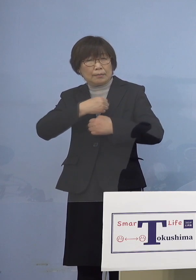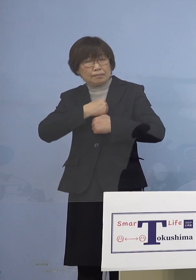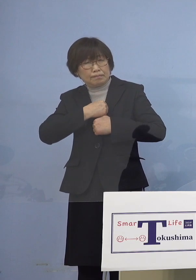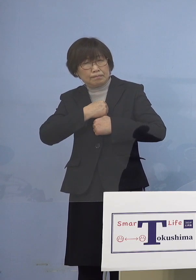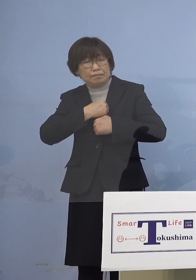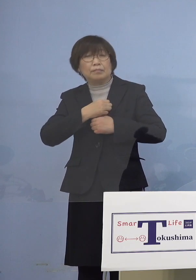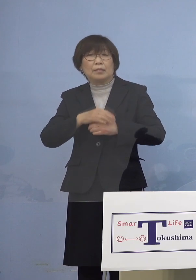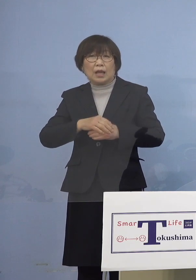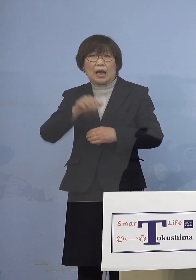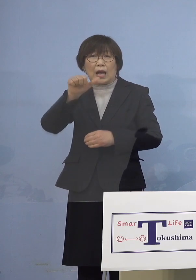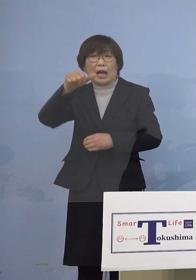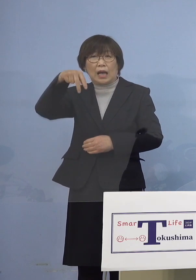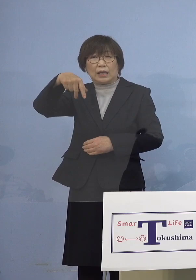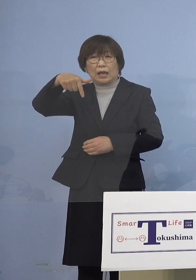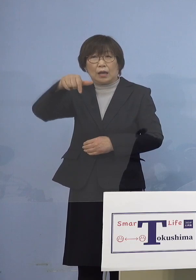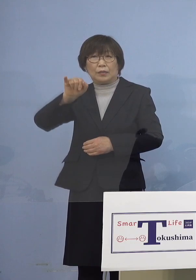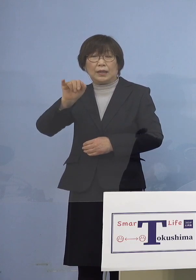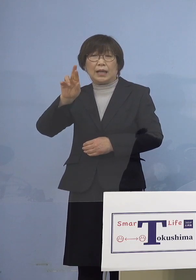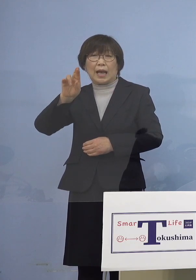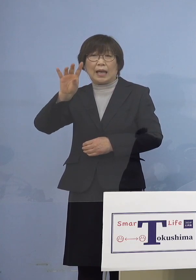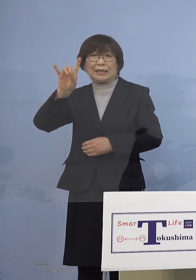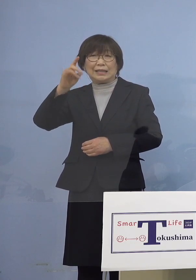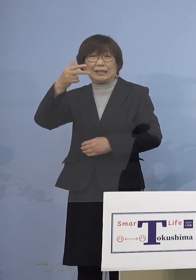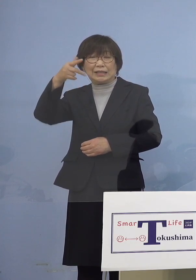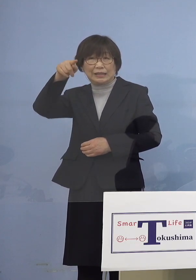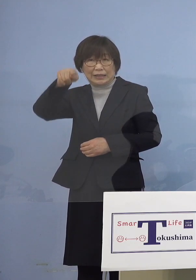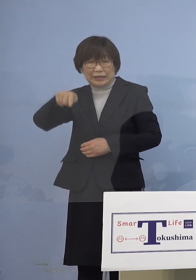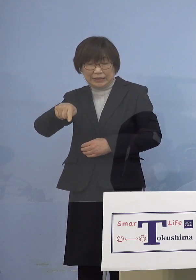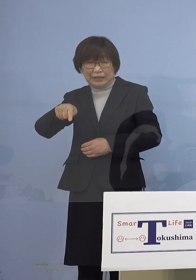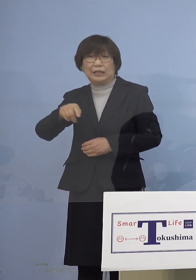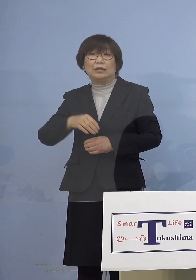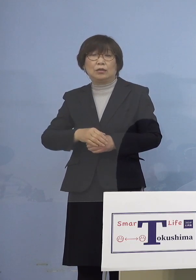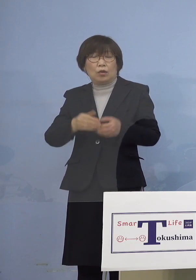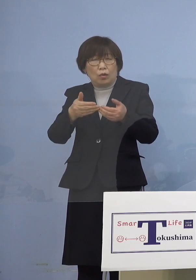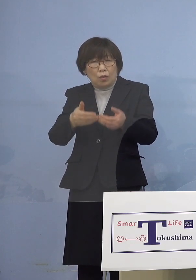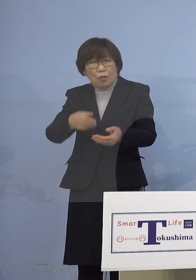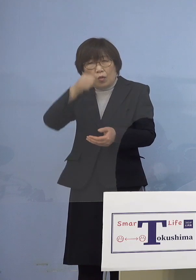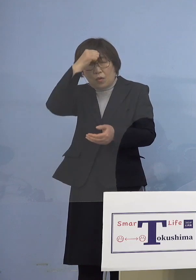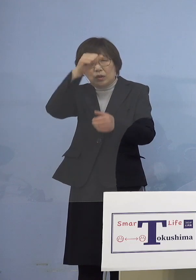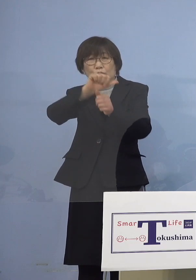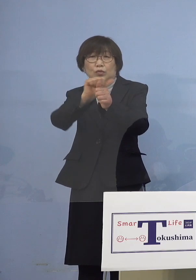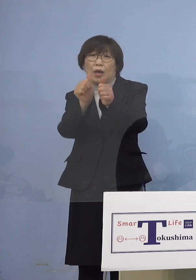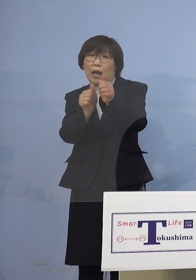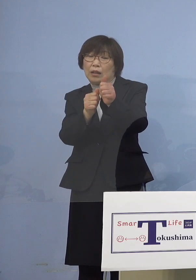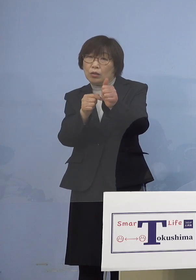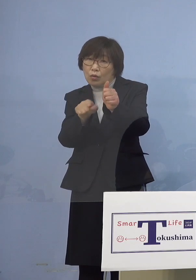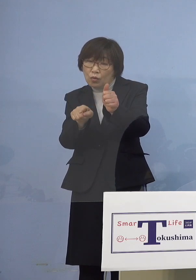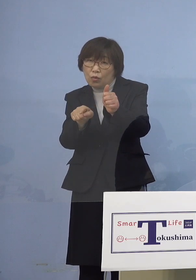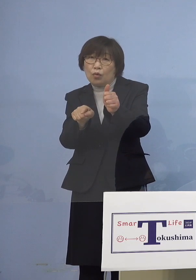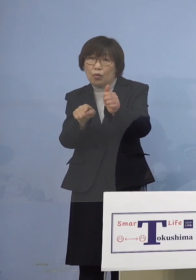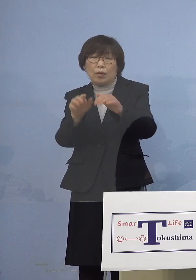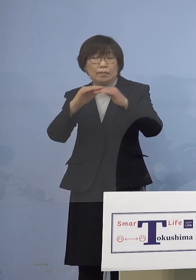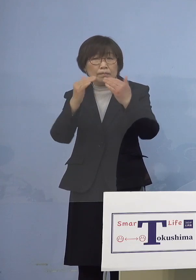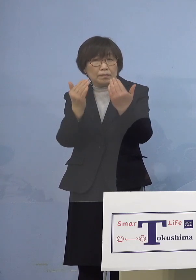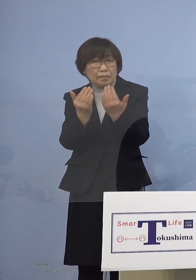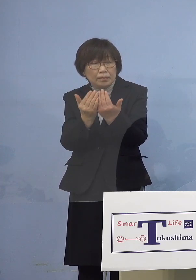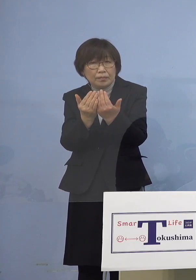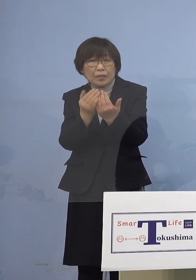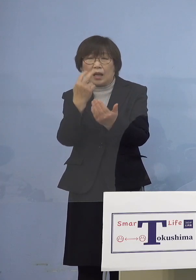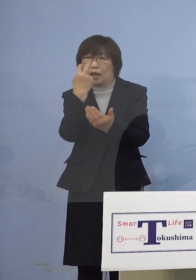いわゆる重篤な副反応 これがどうだったか こちらについては 1件も確認がなされておりません